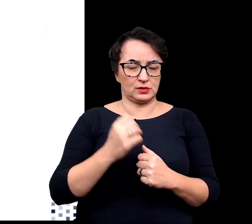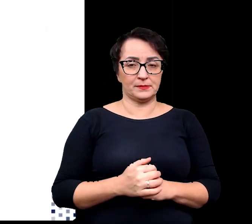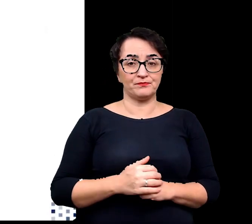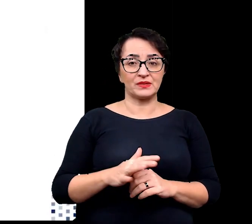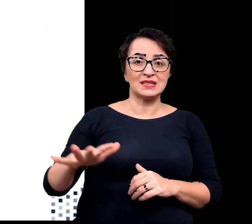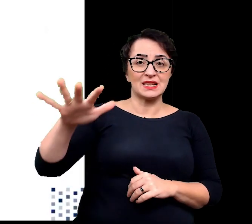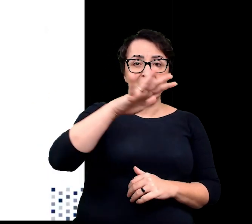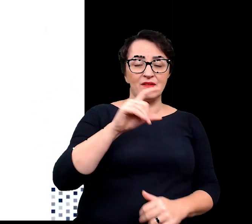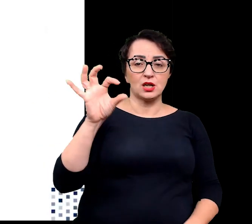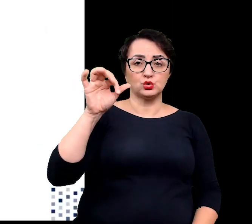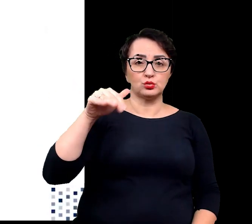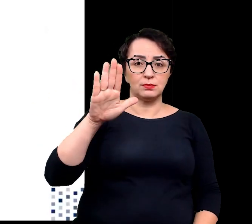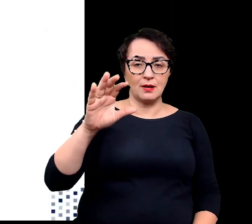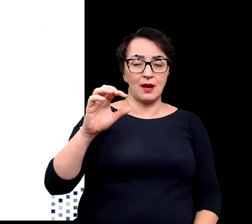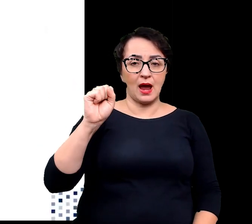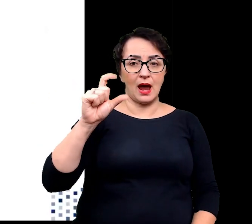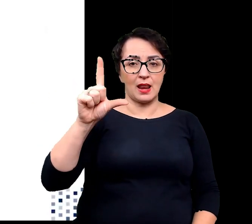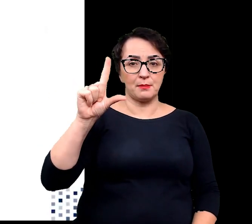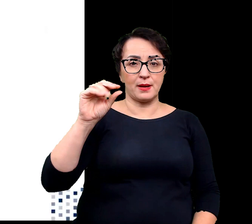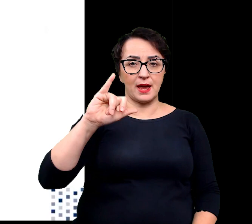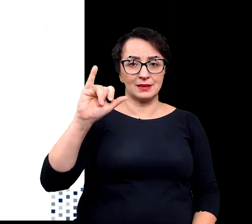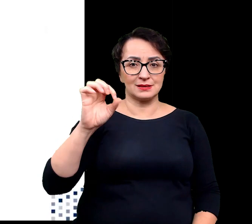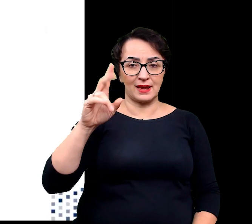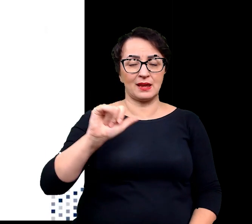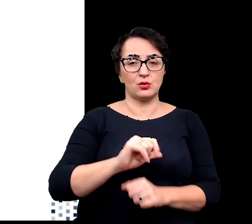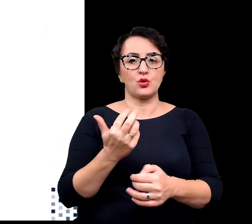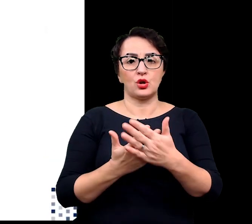W strefach subalpejskich możemy spotkać takie rośliny jak: